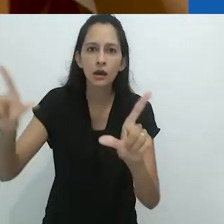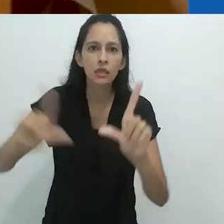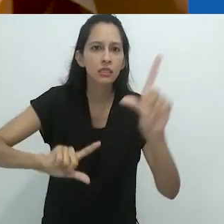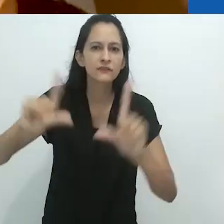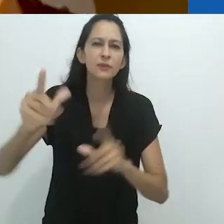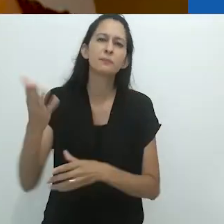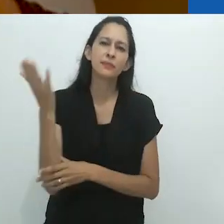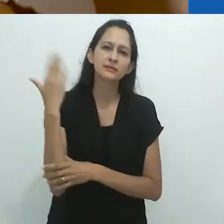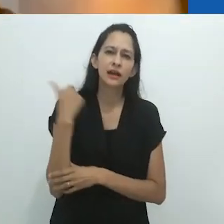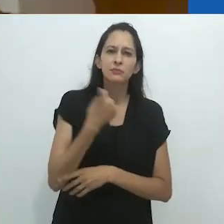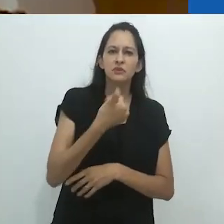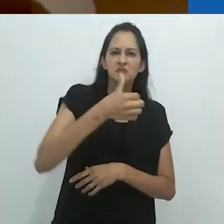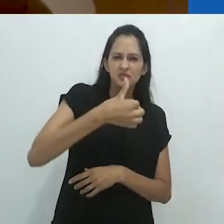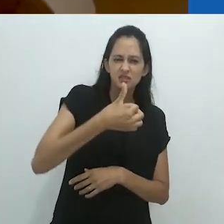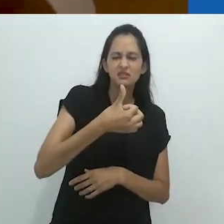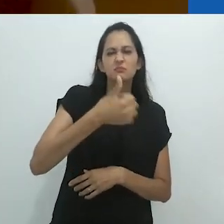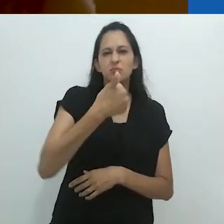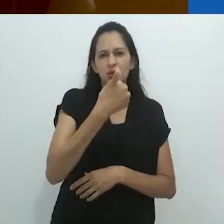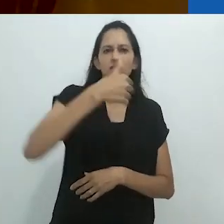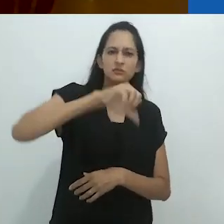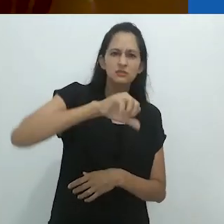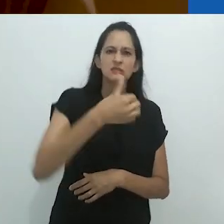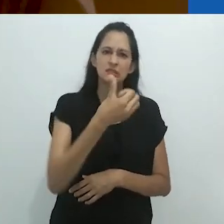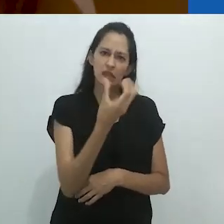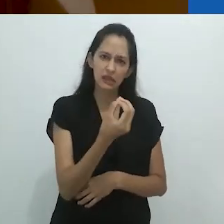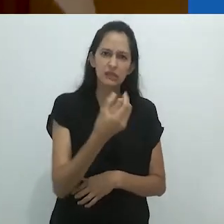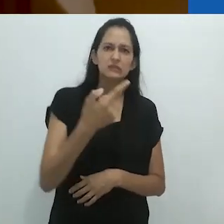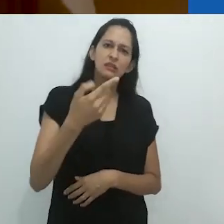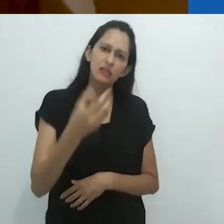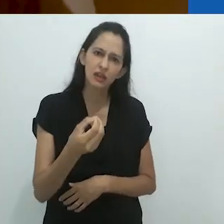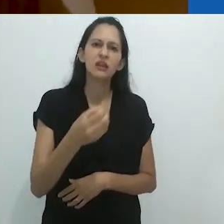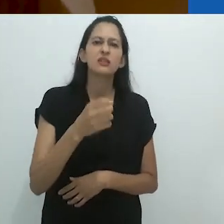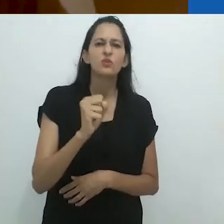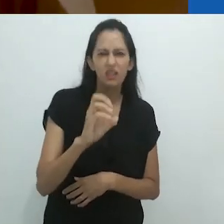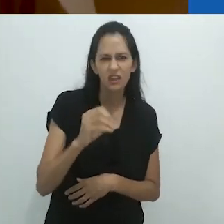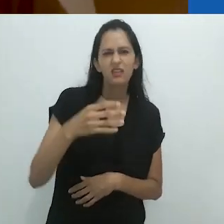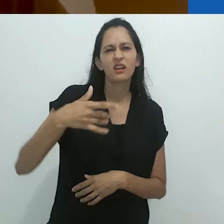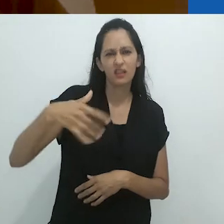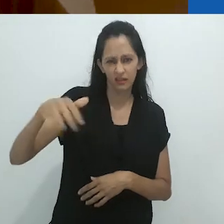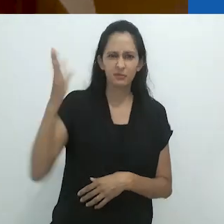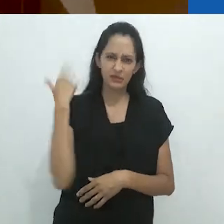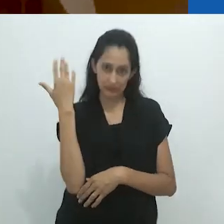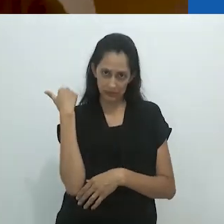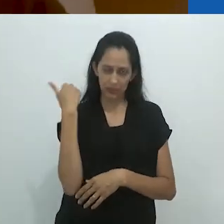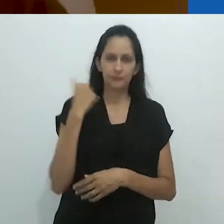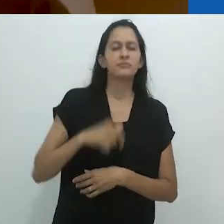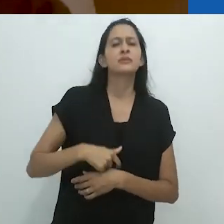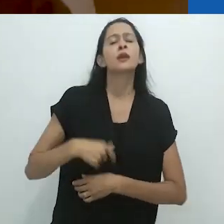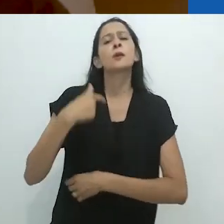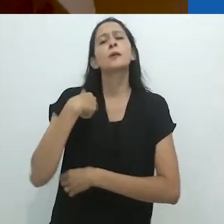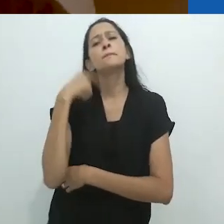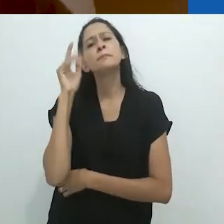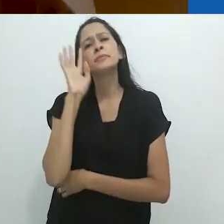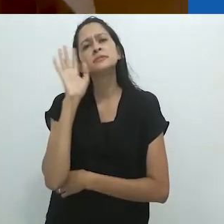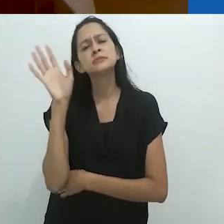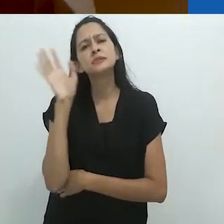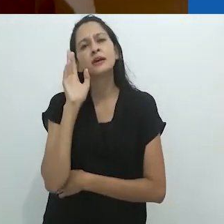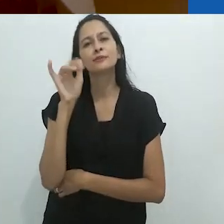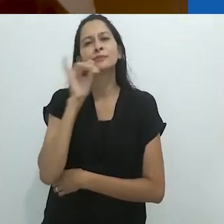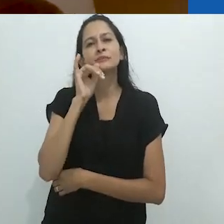nos anos 60, 70, 80 etc. Estou me perguntando se ouvir histórias de rádio,